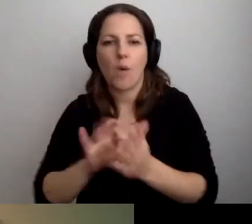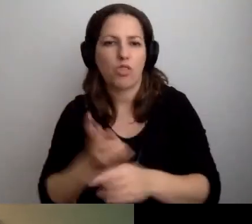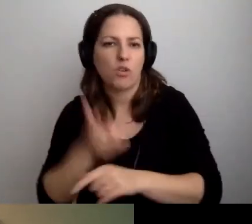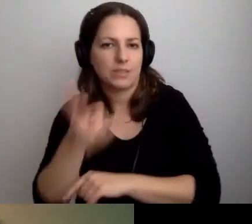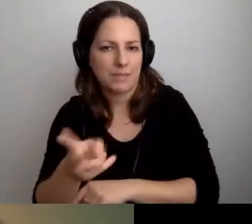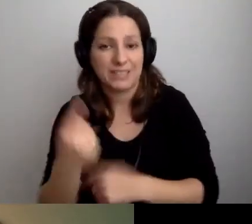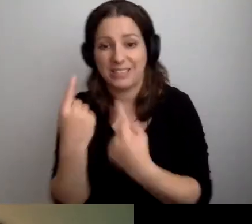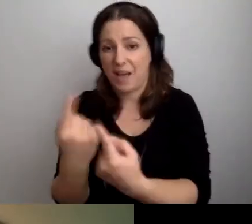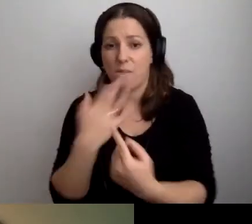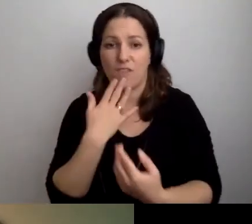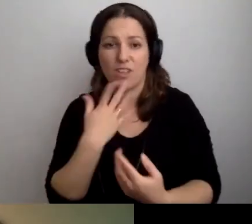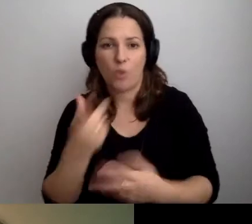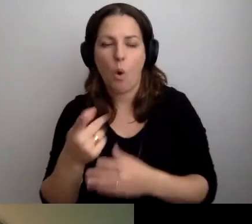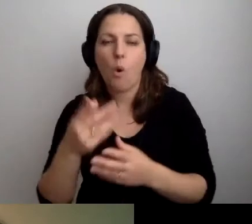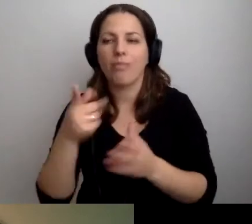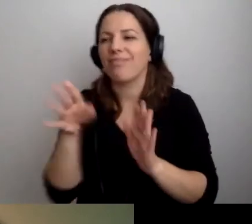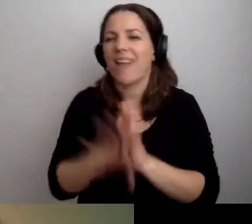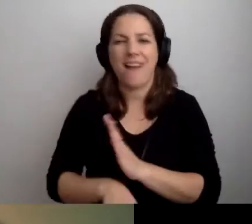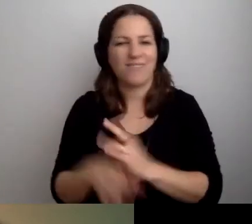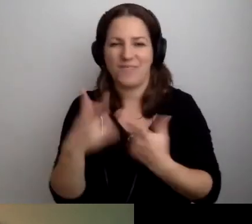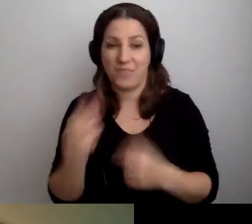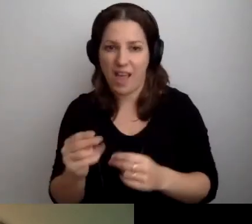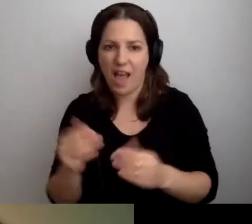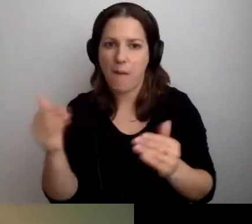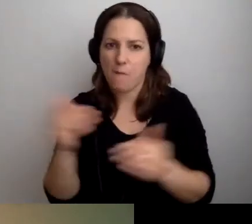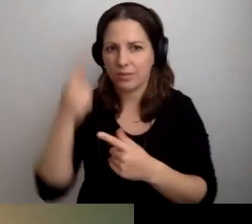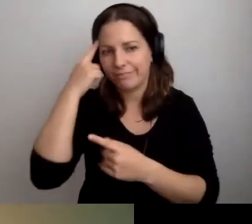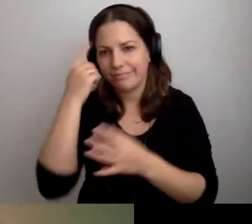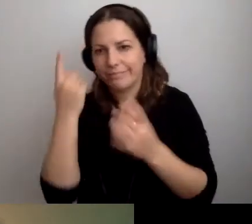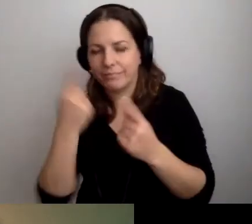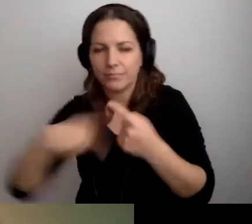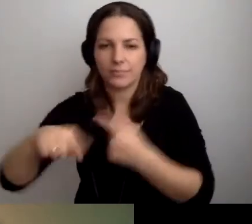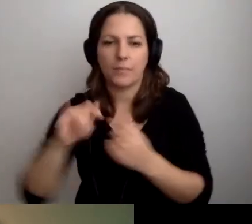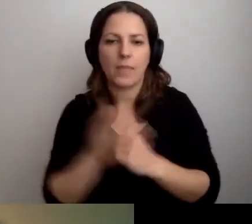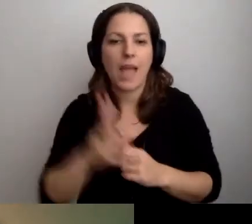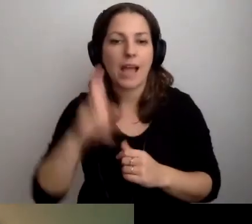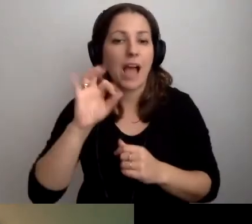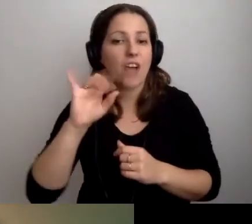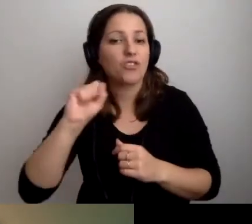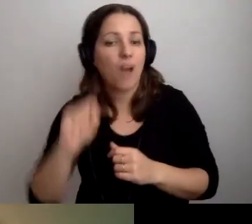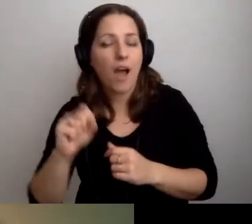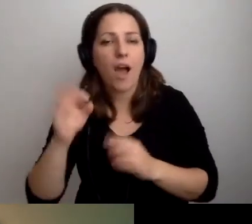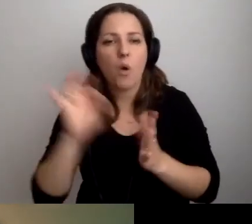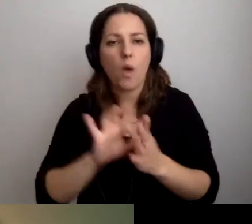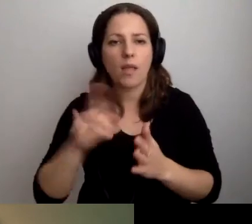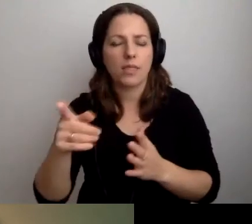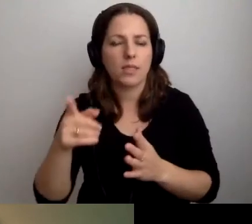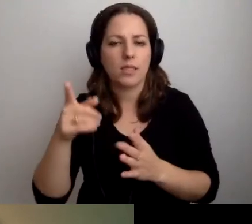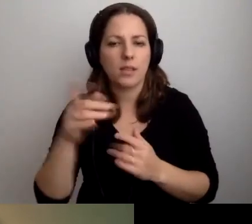To nie są niskie koszty, ale można to rozsądnie obejść. Kasia wrzuciła link: